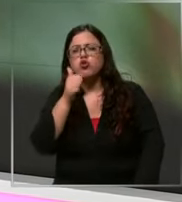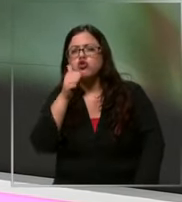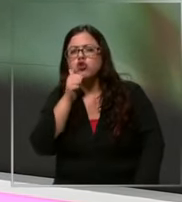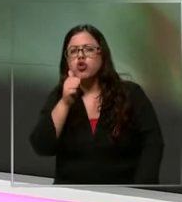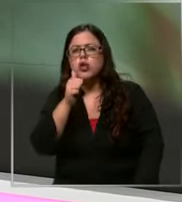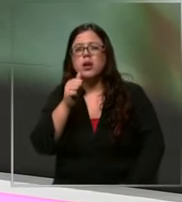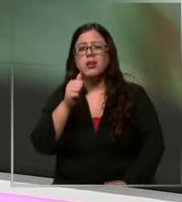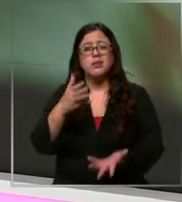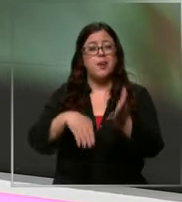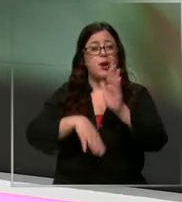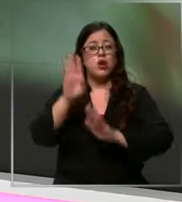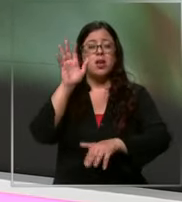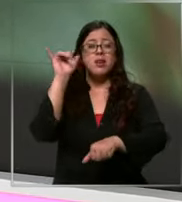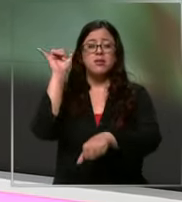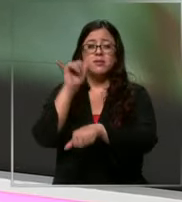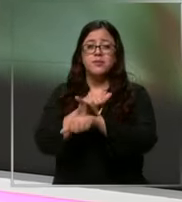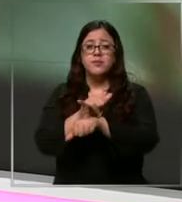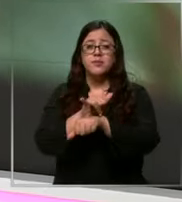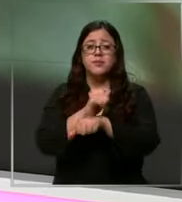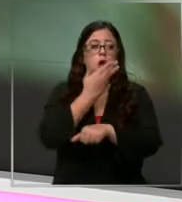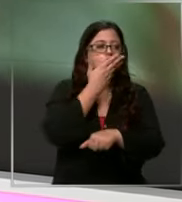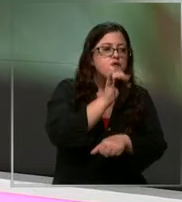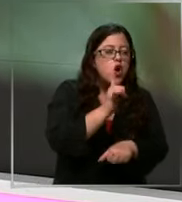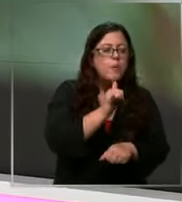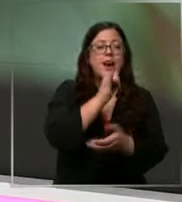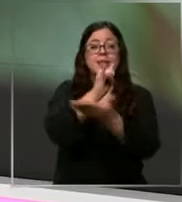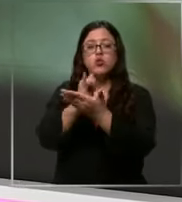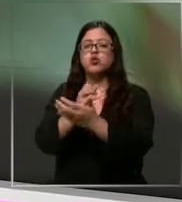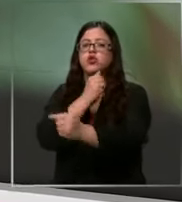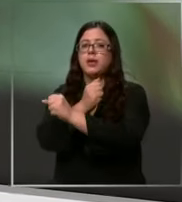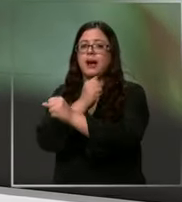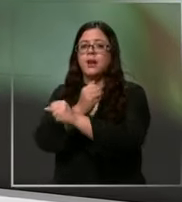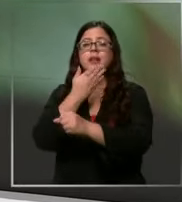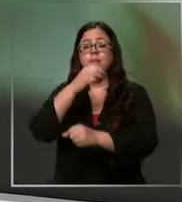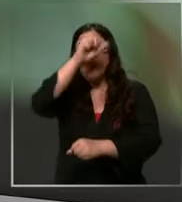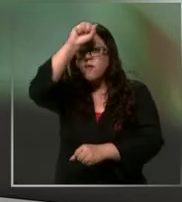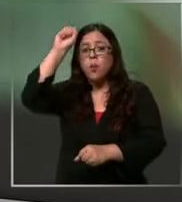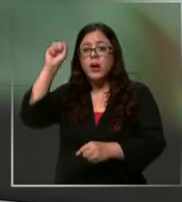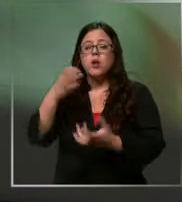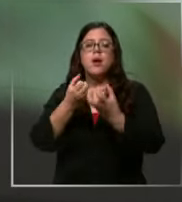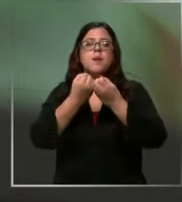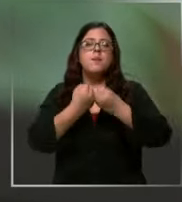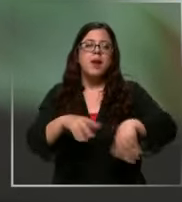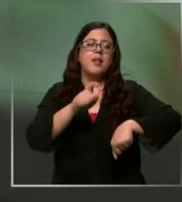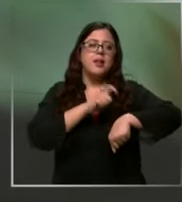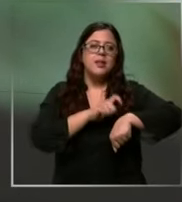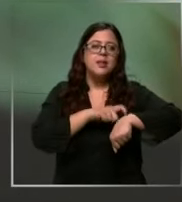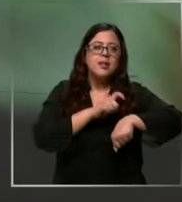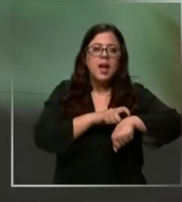falsos o pitanzas instituciones como carabineros y bomberos pierden recursos y también tiempo